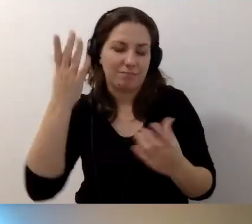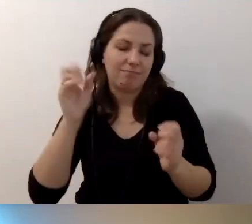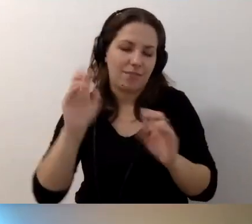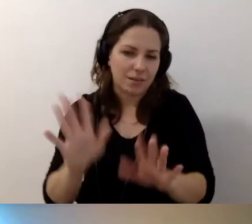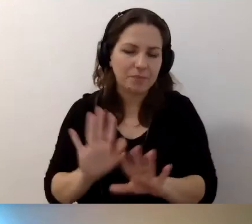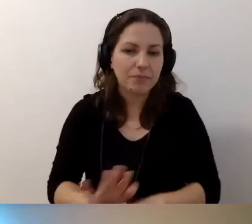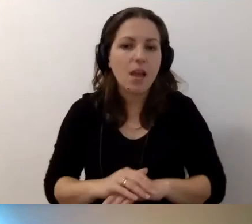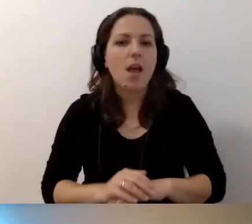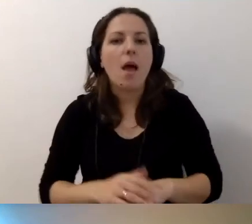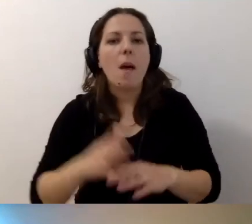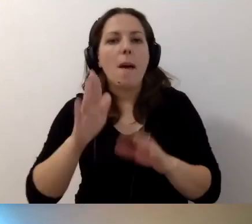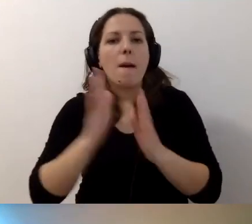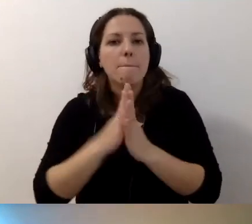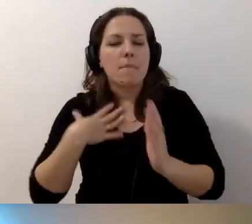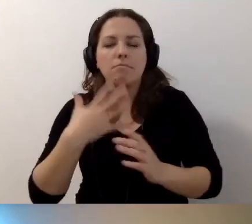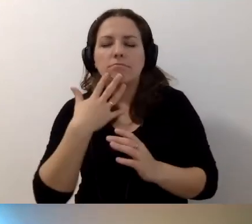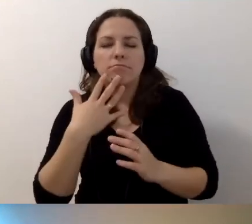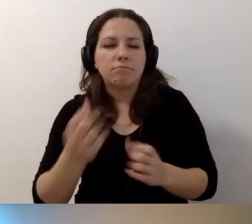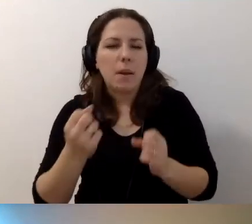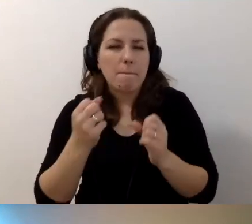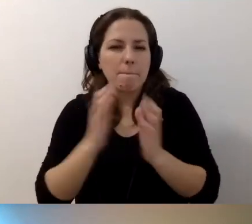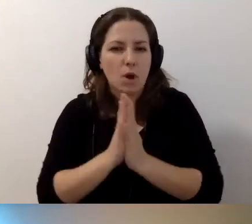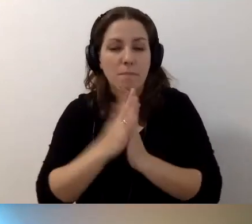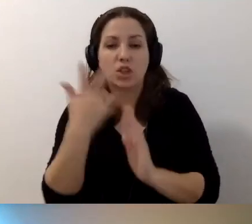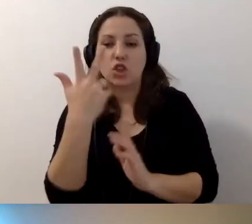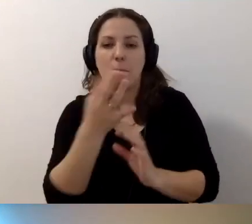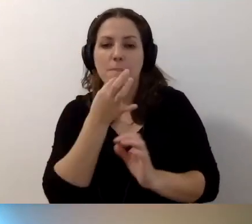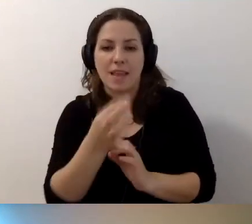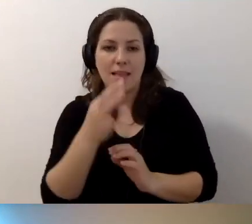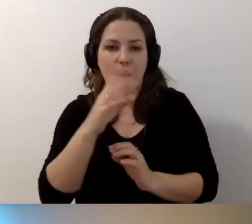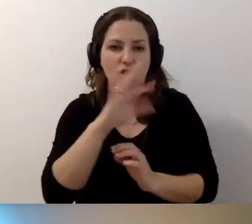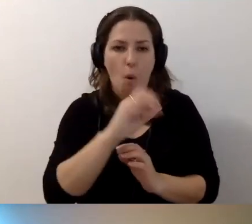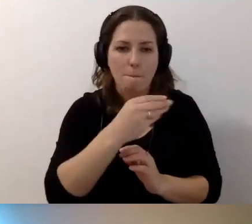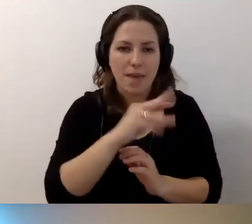Mam gorącą prośbę. Mamy jeszcze trzy pytania: Tomek, Beata i Anna.